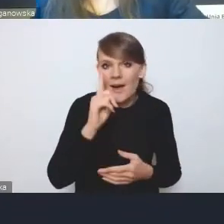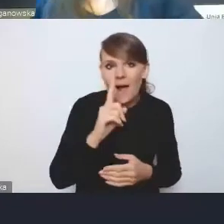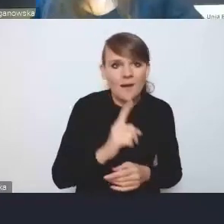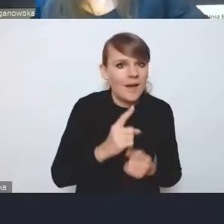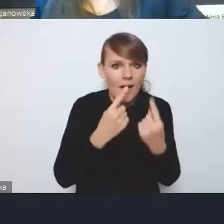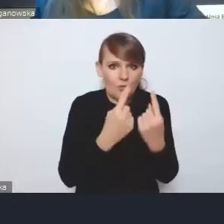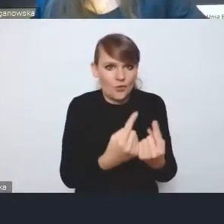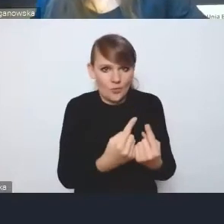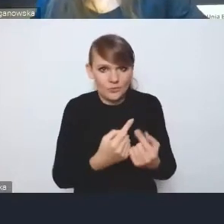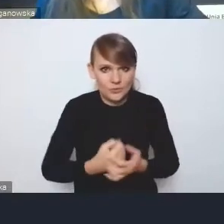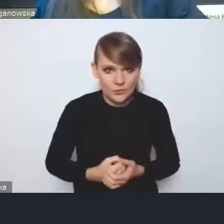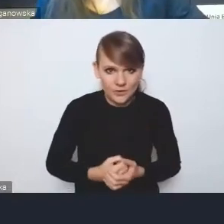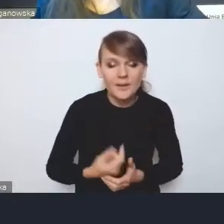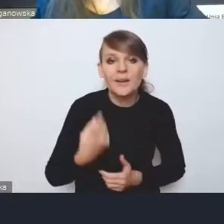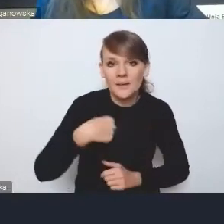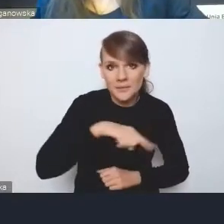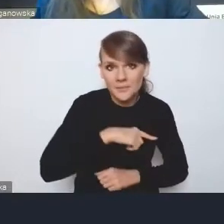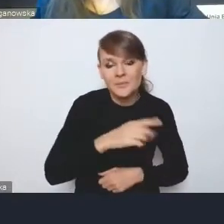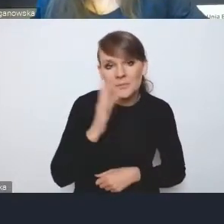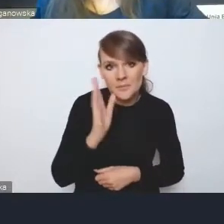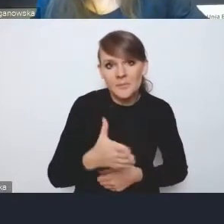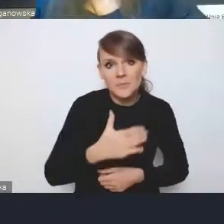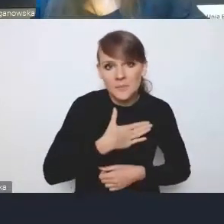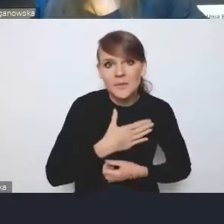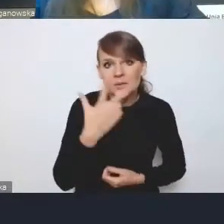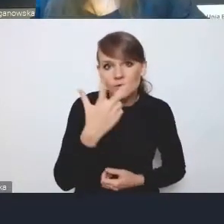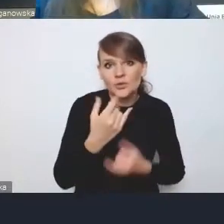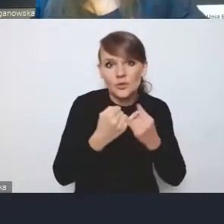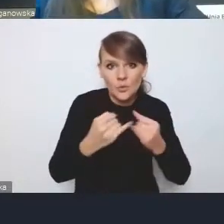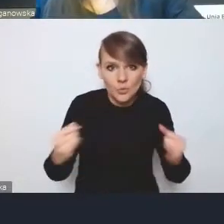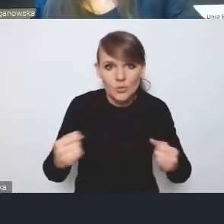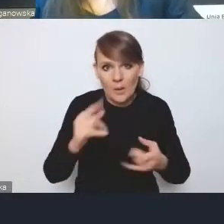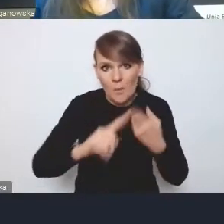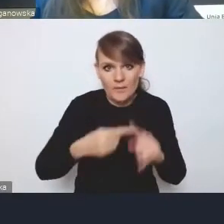Więc będziemy mieli trzy różne, że tak powiem, polityki miejskie,